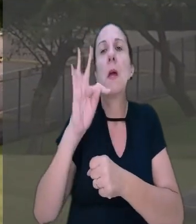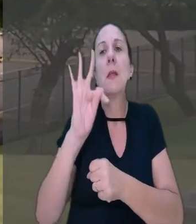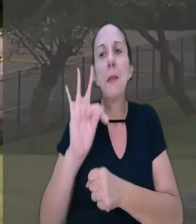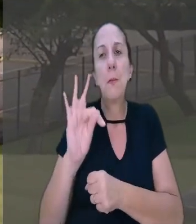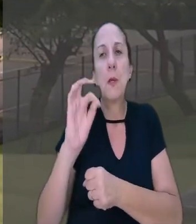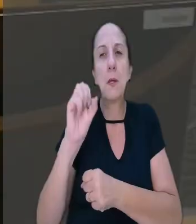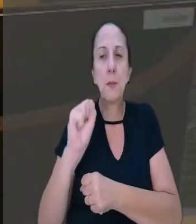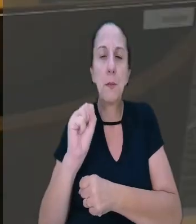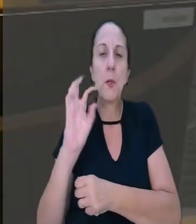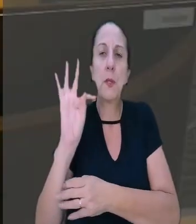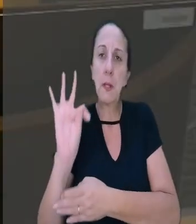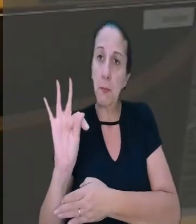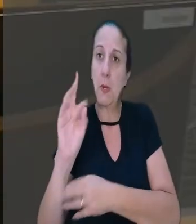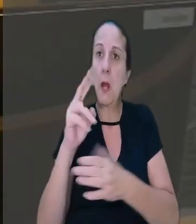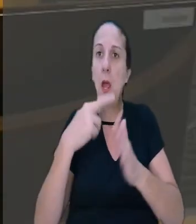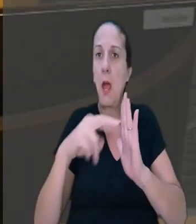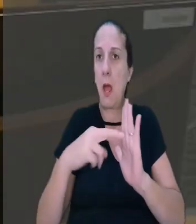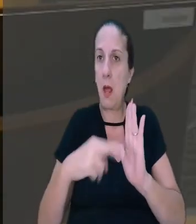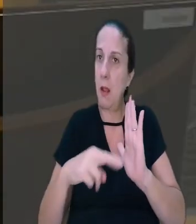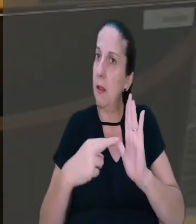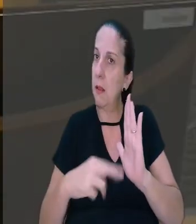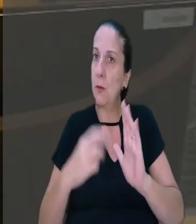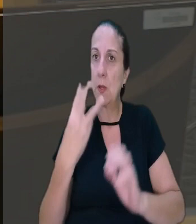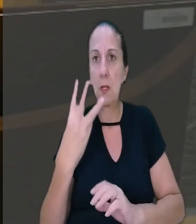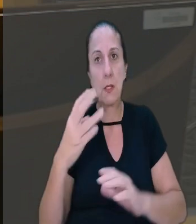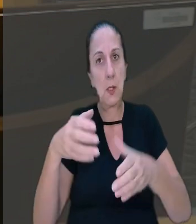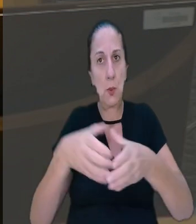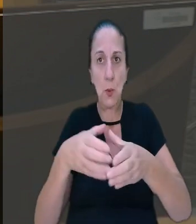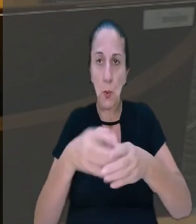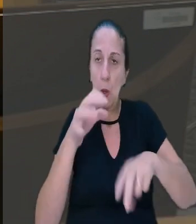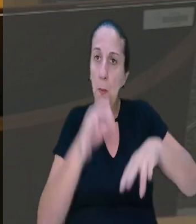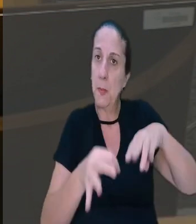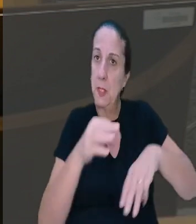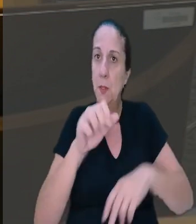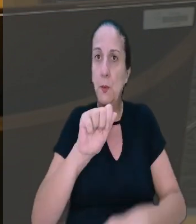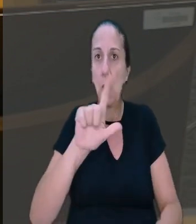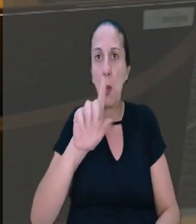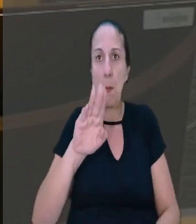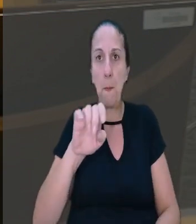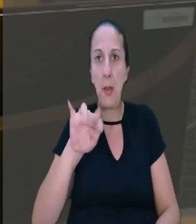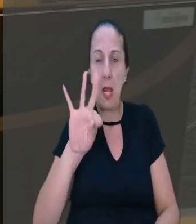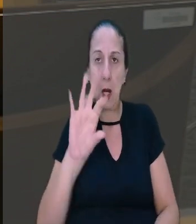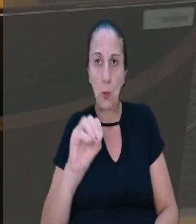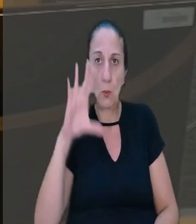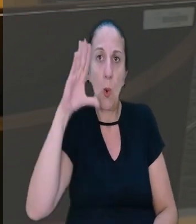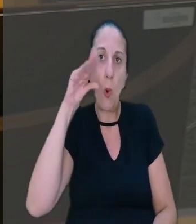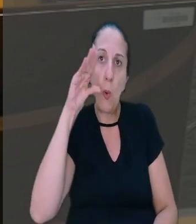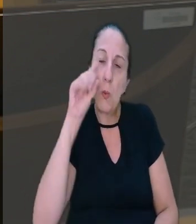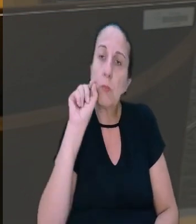Tribunal Superior do Trabalho. O relator do caso, na 3ª Turma, ministro Alberto Balazeiro, observou